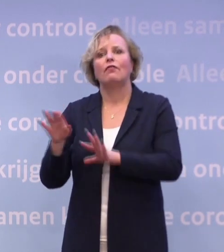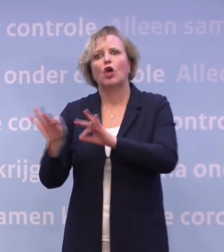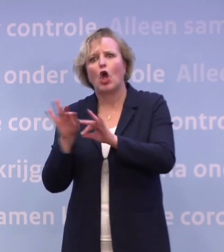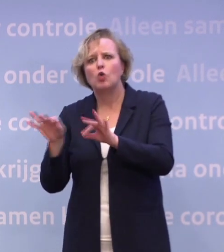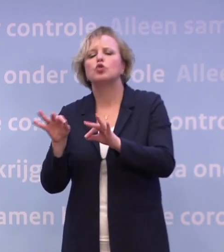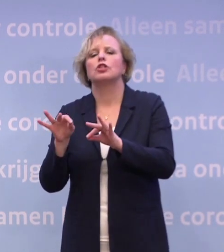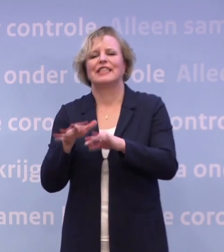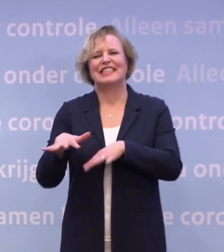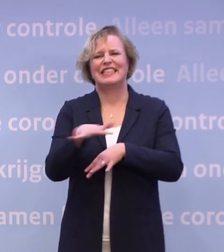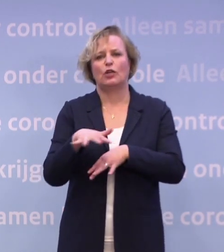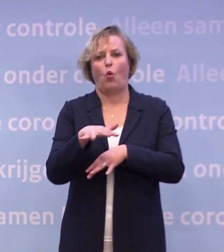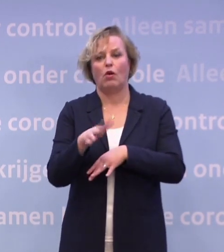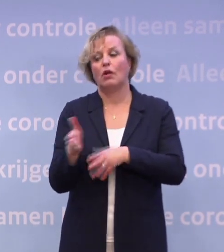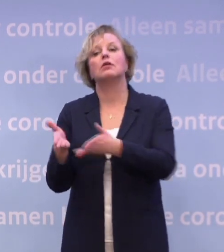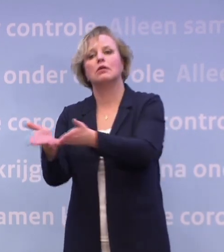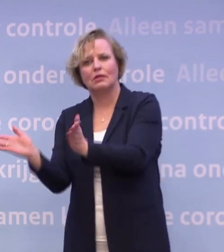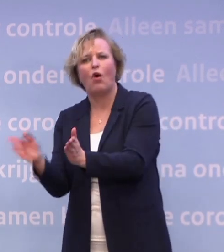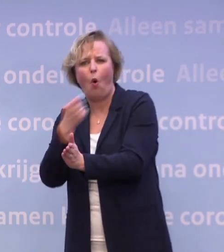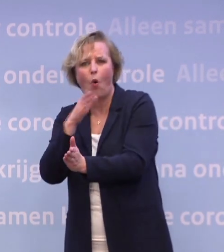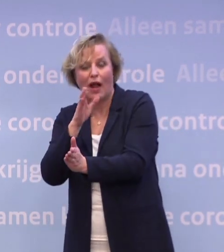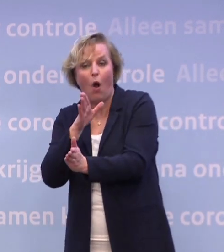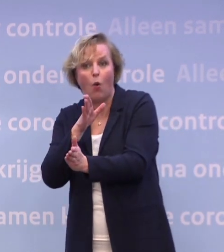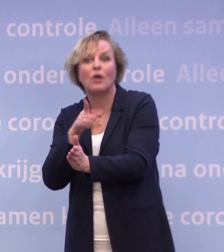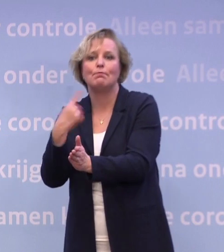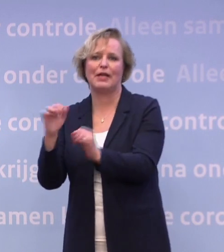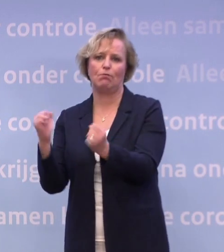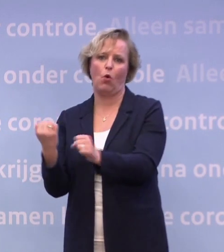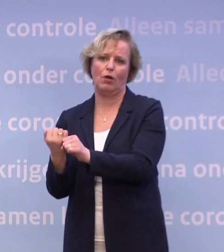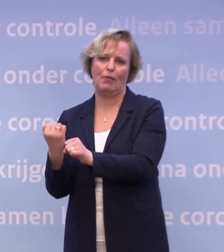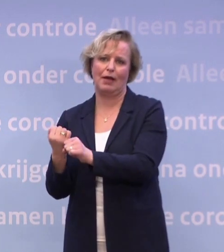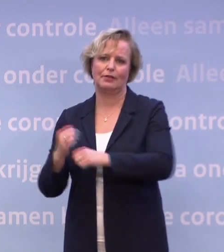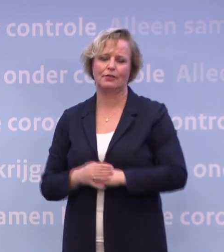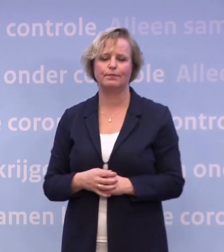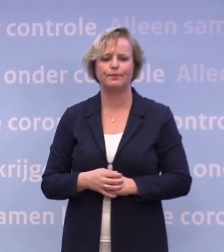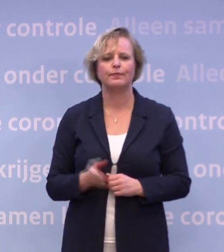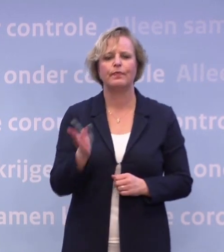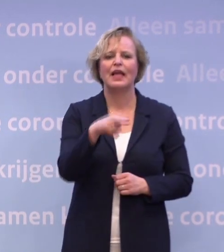...waaronder natuurlijk ook de horeca, weer iets meer mogelijk te maken. Laatste vraag nog even voor meneer De Jonge.